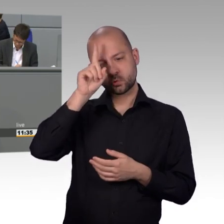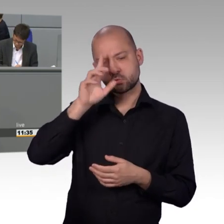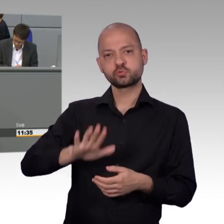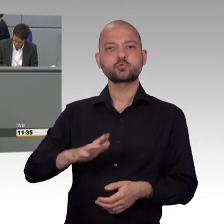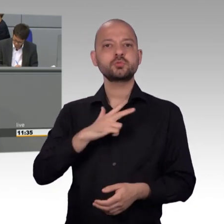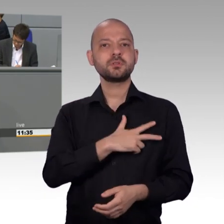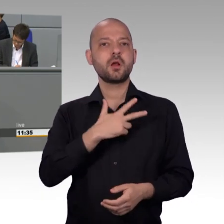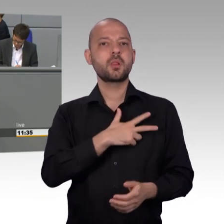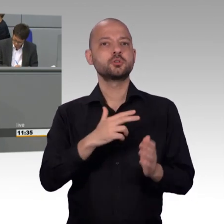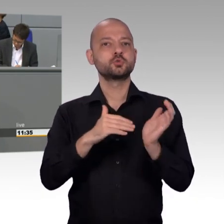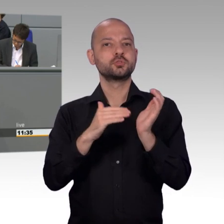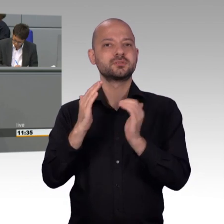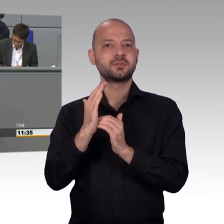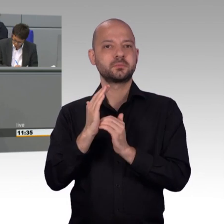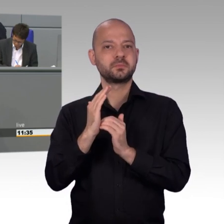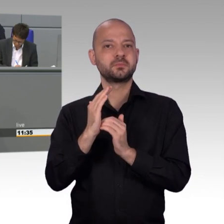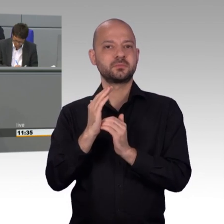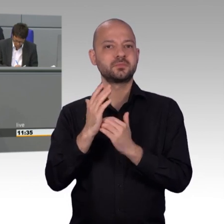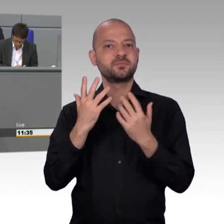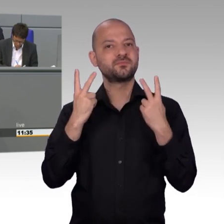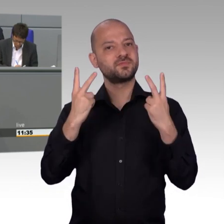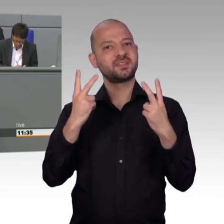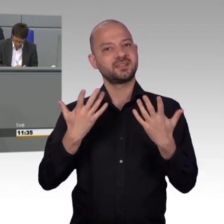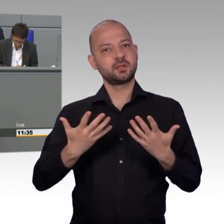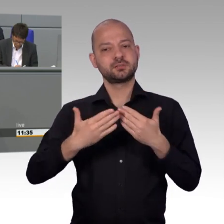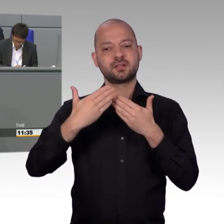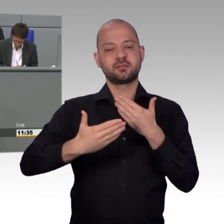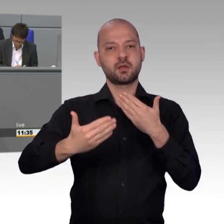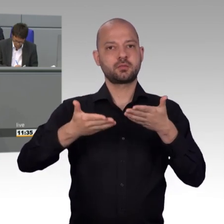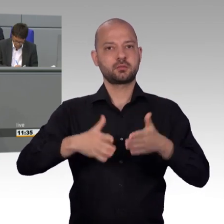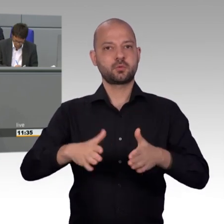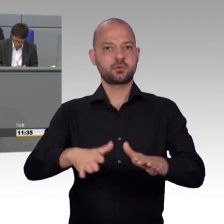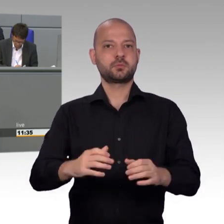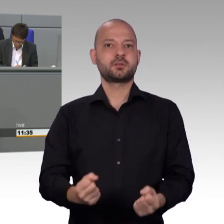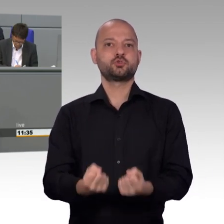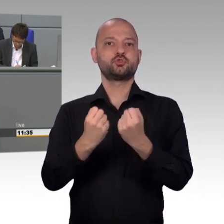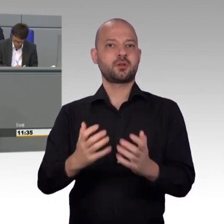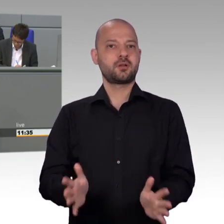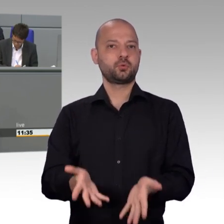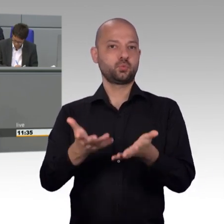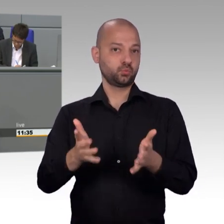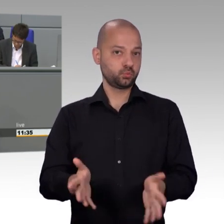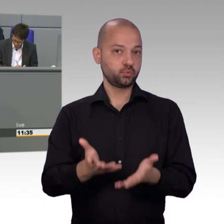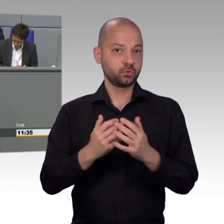denn bei 50.000 Mitzeichnern werden Anliegen öffentlich im Deutschen Bundestag mit Vertretern der Bundesregierung angehört.